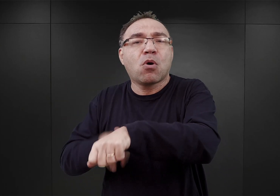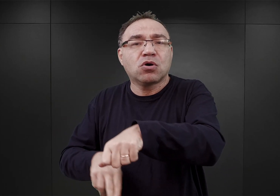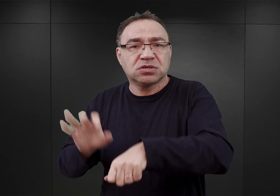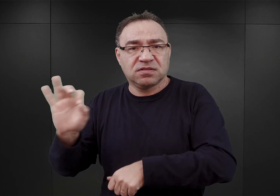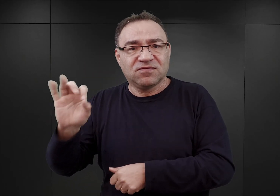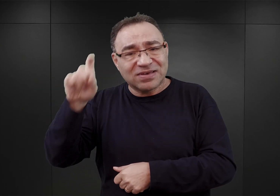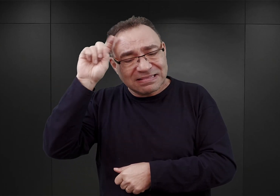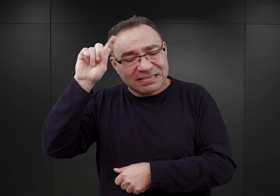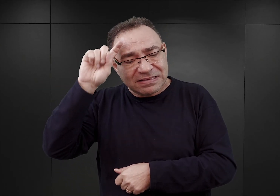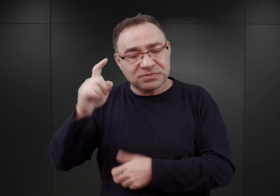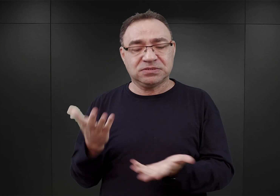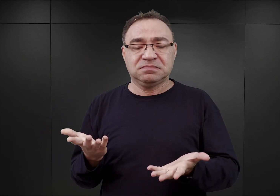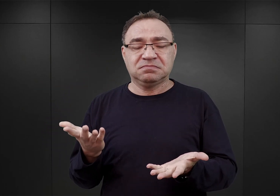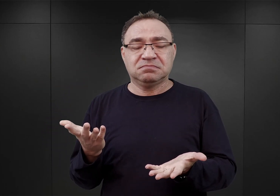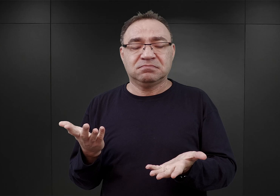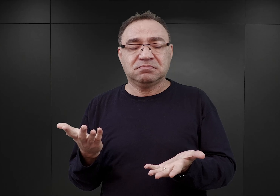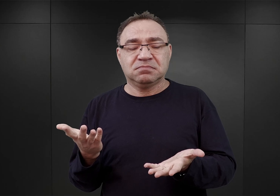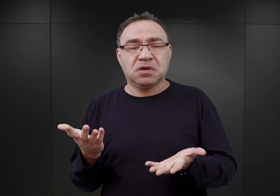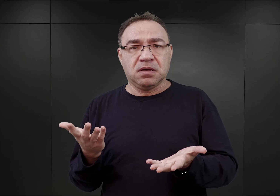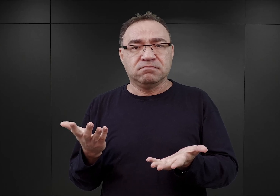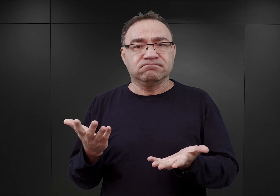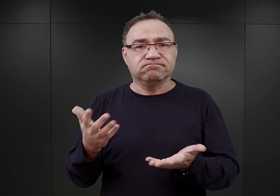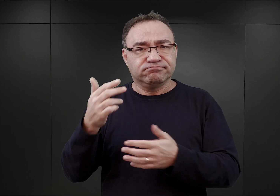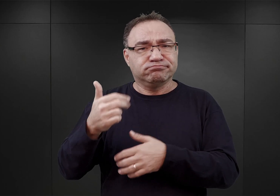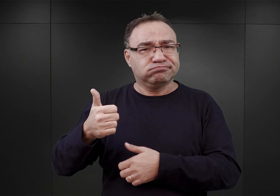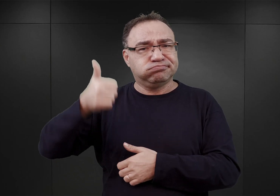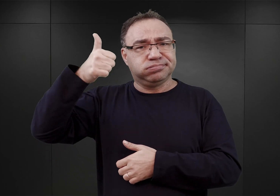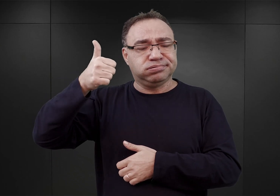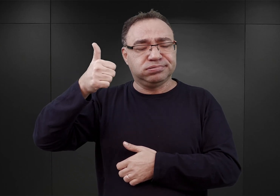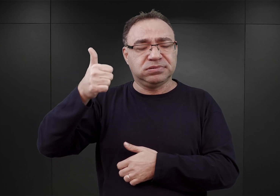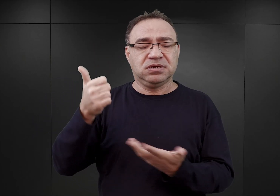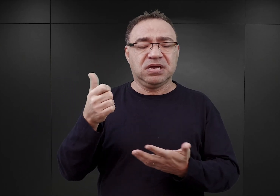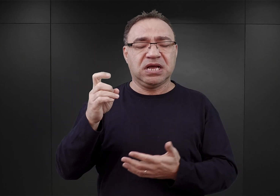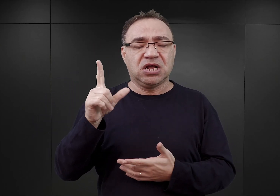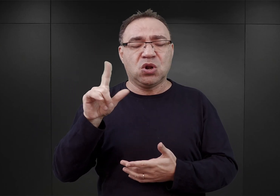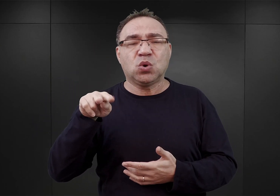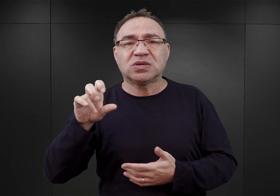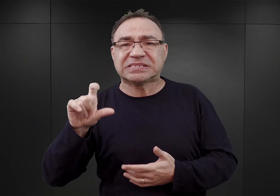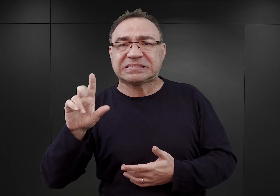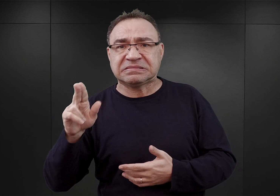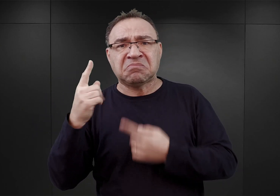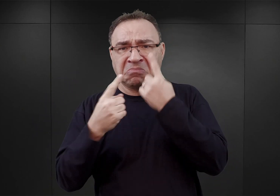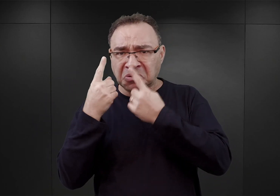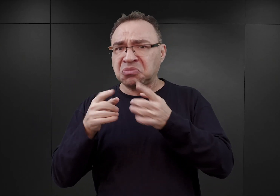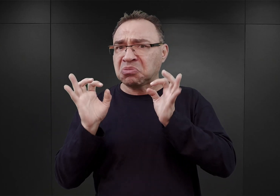Glücks uważał, że miejsce to będzie jak najbardziej sprzyjające do utworzenia takiego obozu, poinieważ